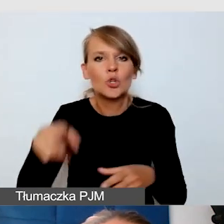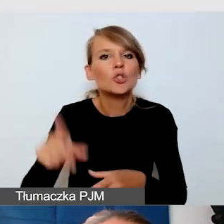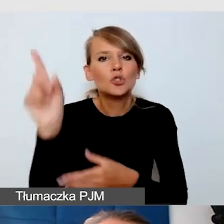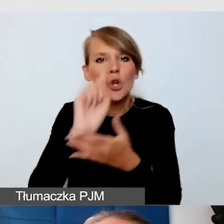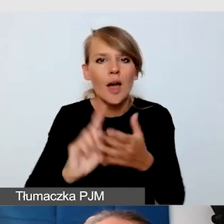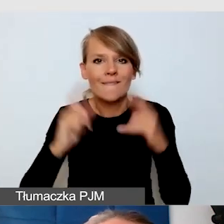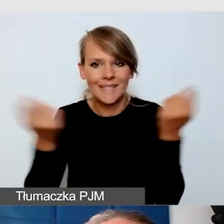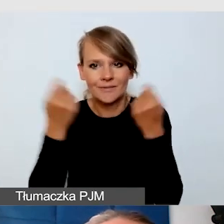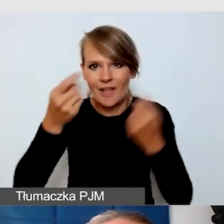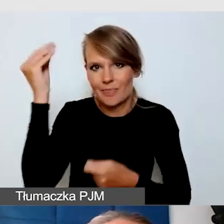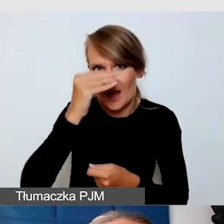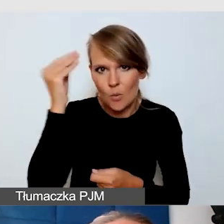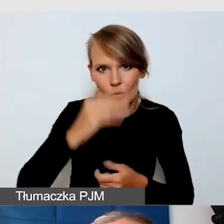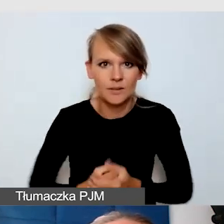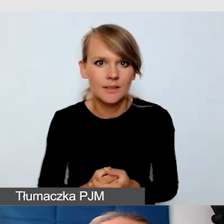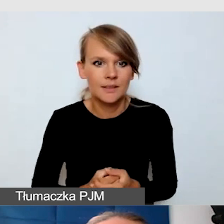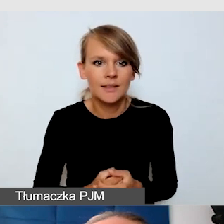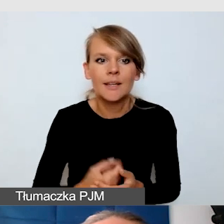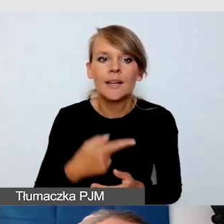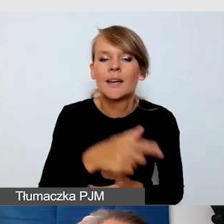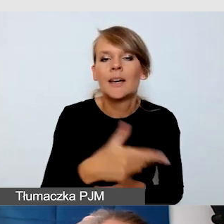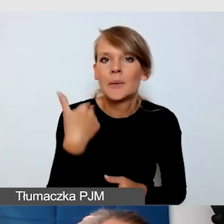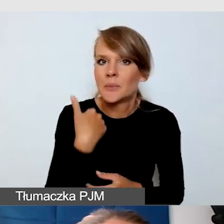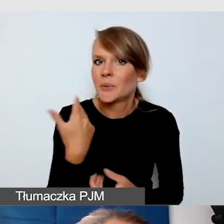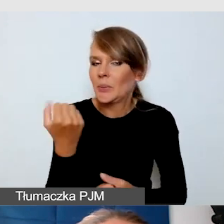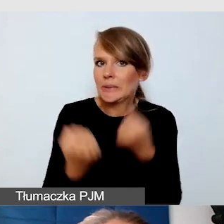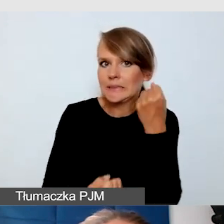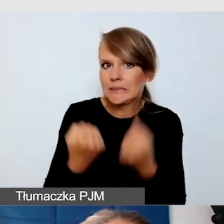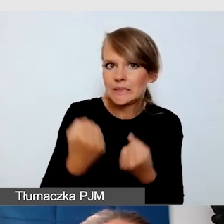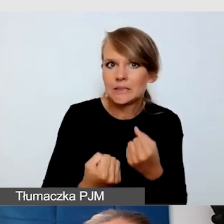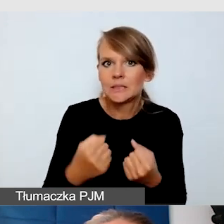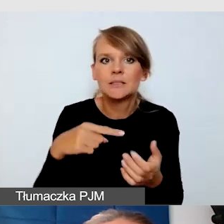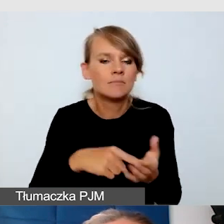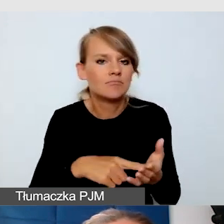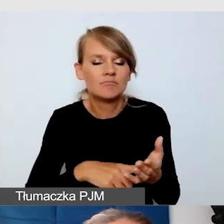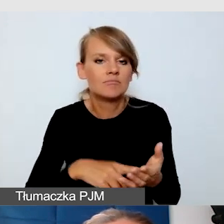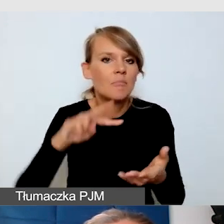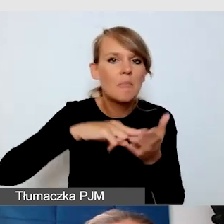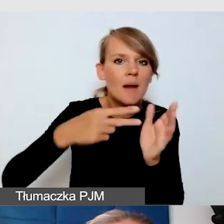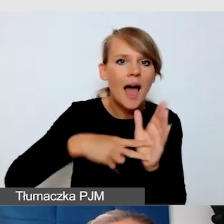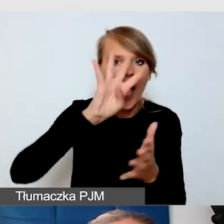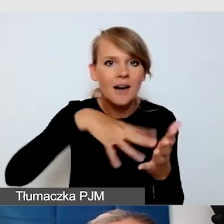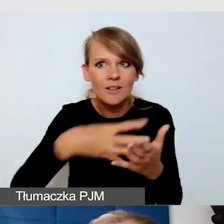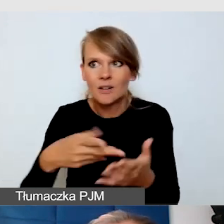Mieliśmy takie wyzwanie w postaci harmonogramu. To było bardzo duże wydarzenie, 11 scen, 200 wykładów,